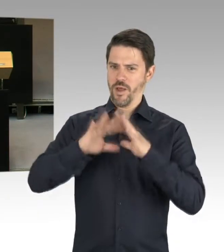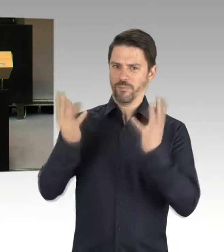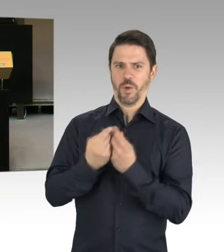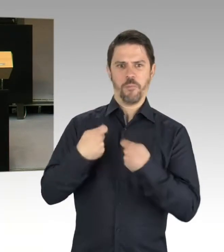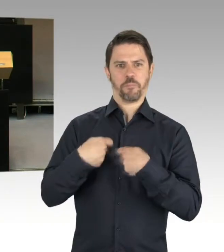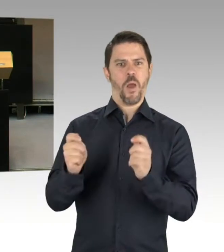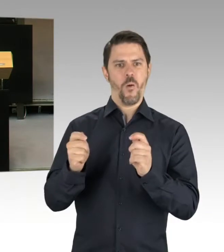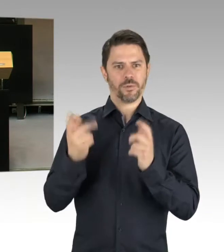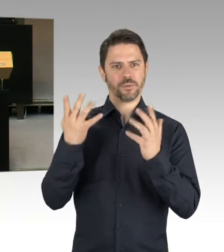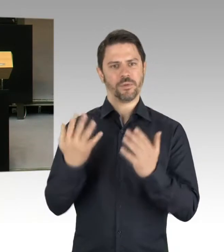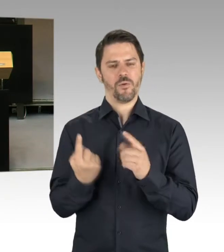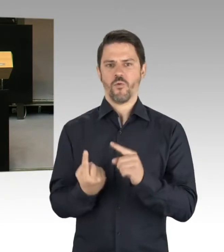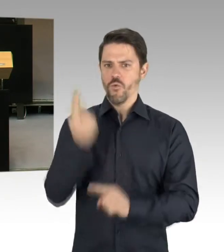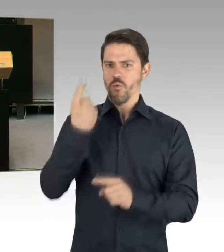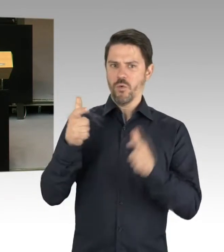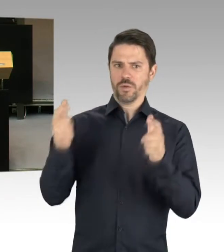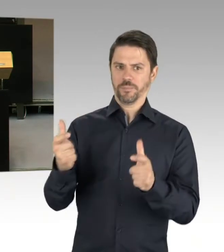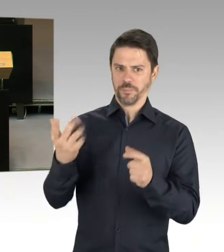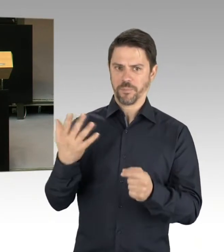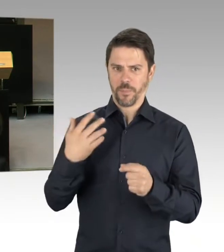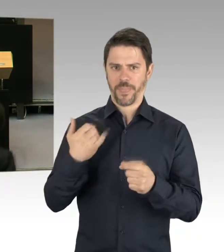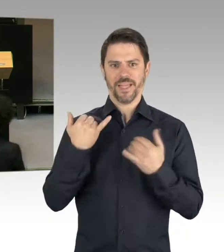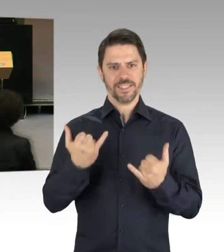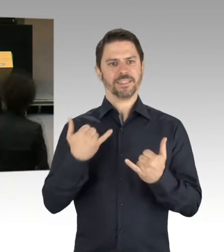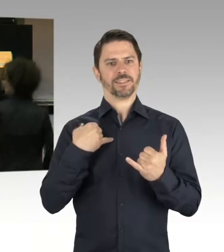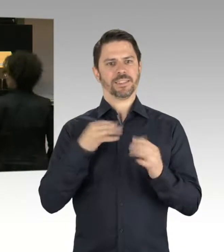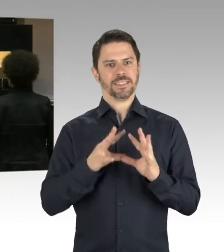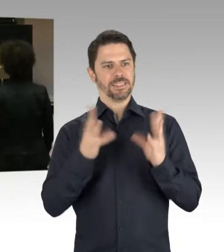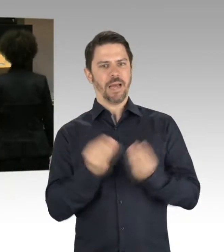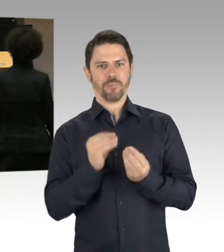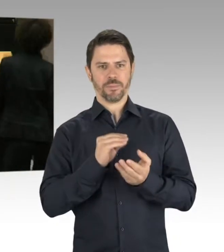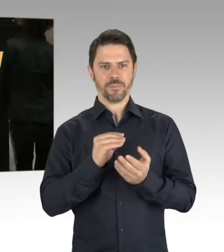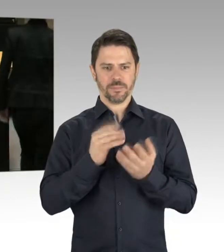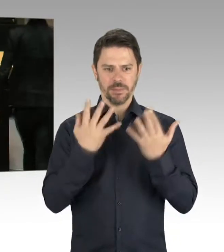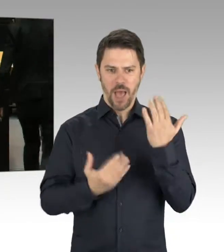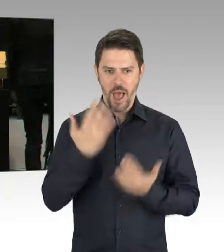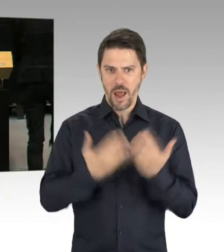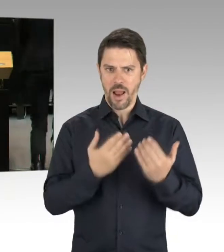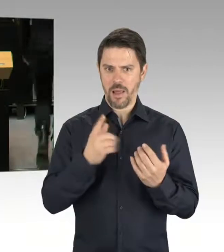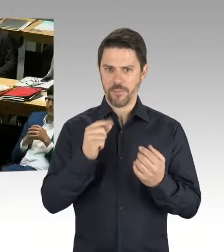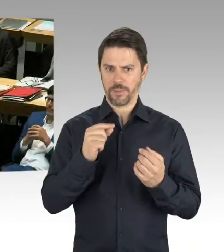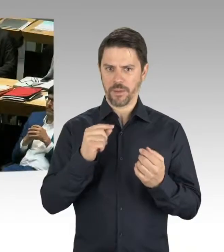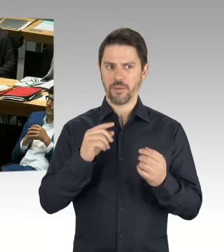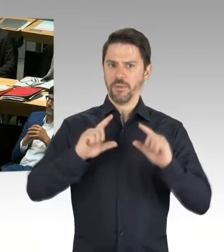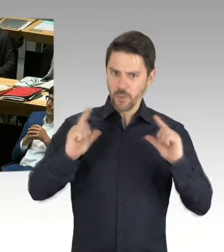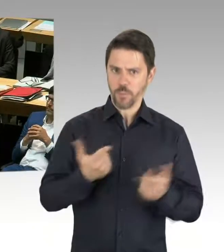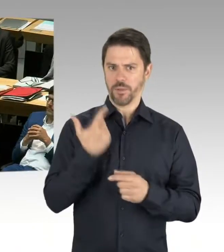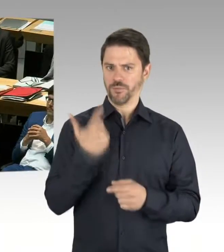(Präsidium) Frau Lompscher. Sie haben sich gerade geeinigt, gut. (Rednerwechsel) Frau Präsidentin, meine Damen und Herren,